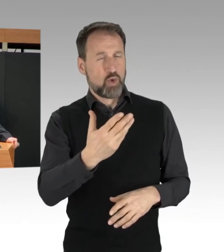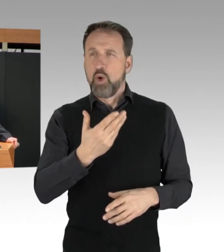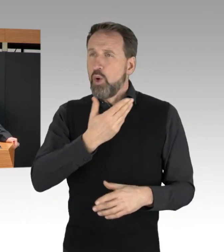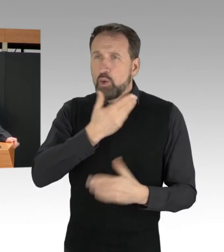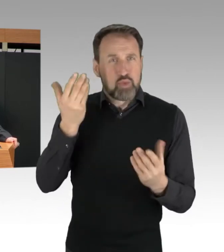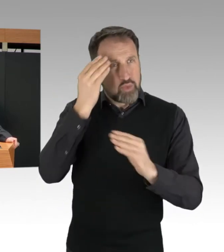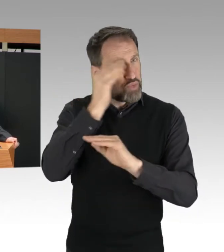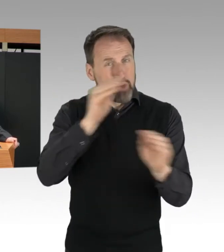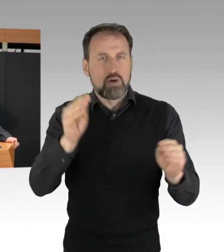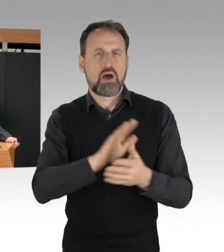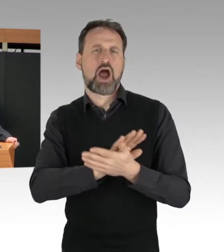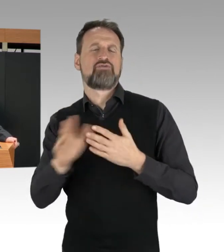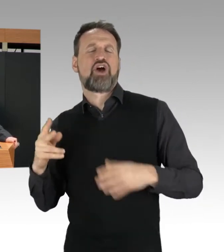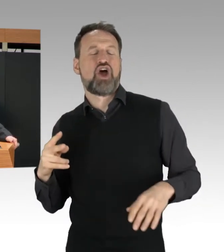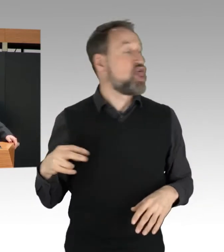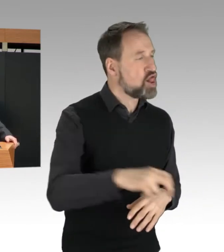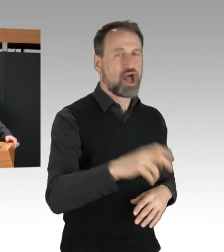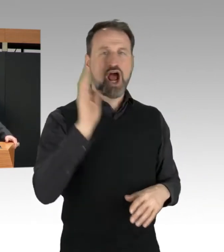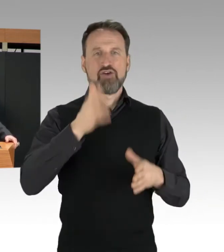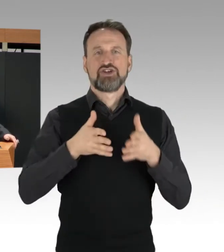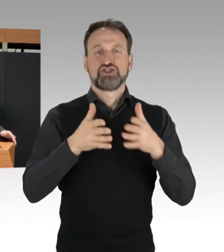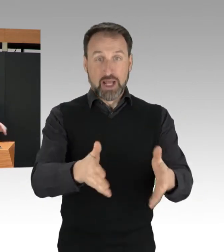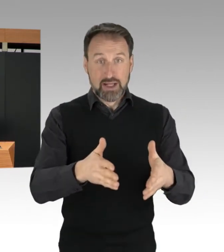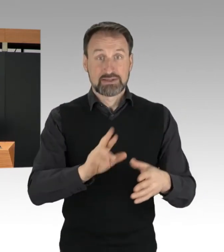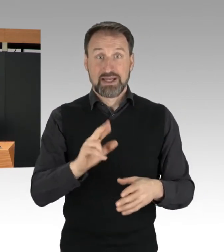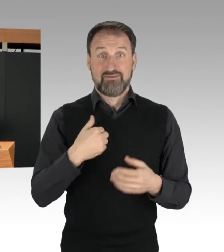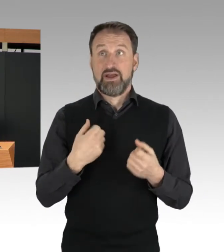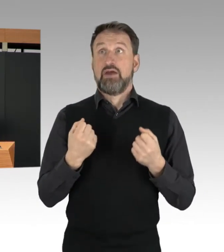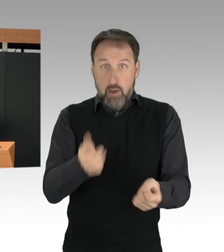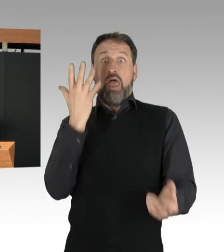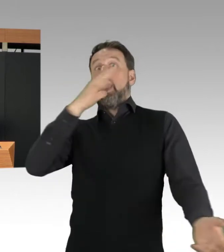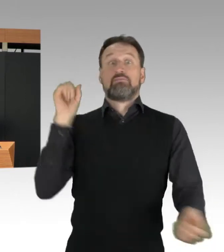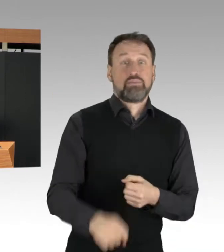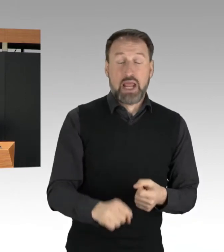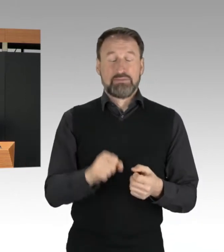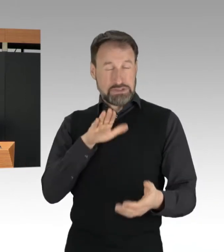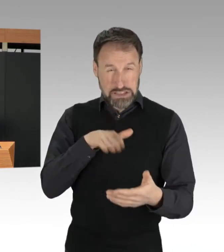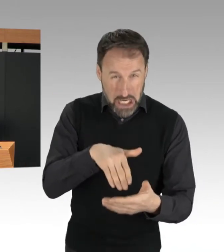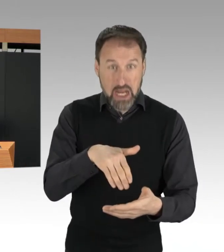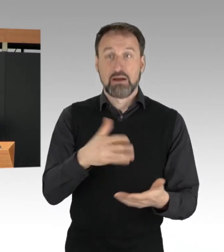dass fahrende Autos abrupt abbremsen müssen. Das ist eine Straftat,